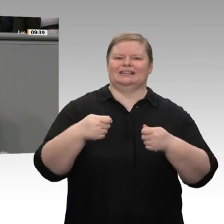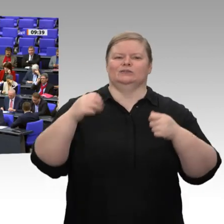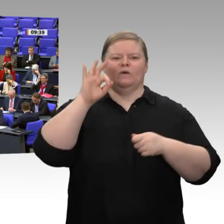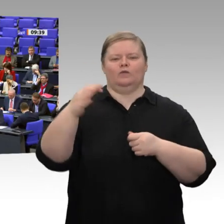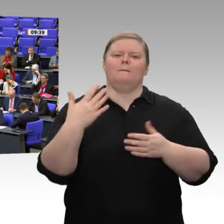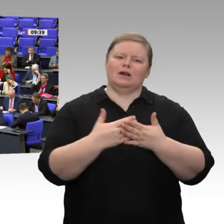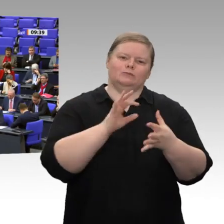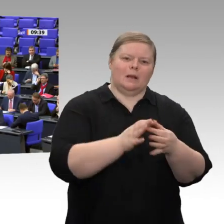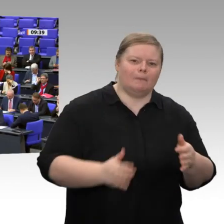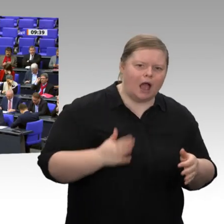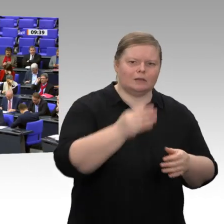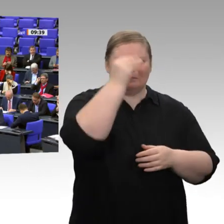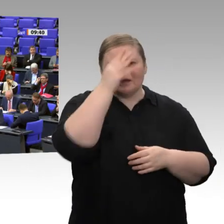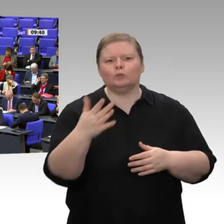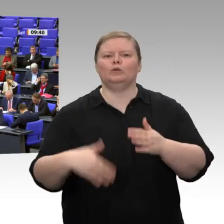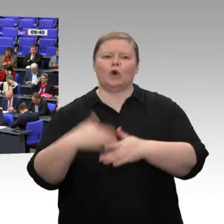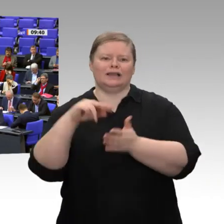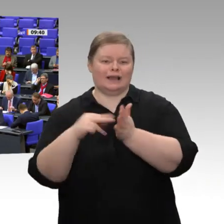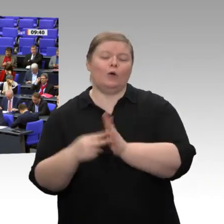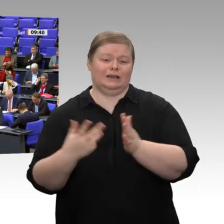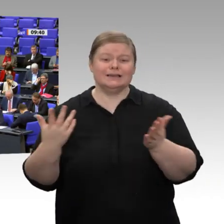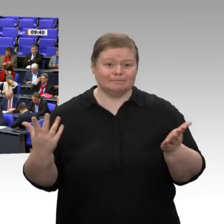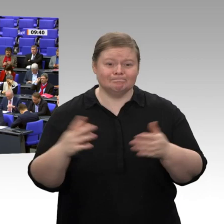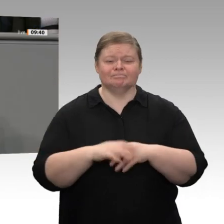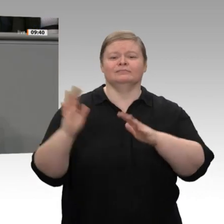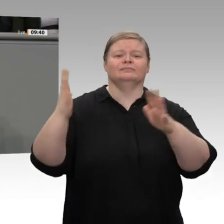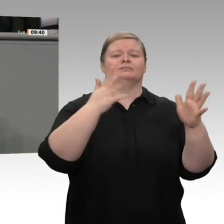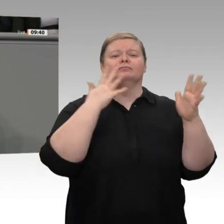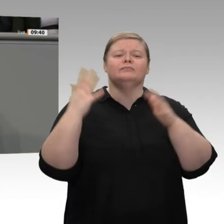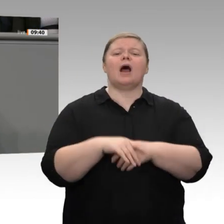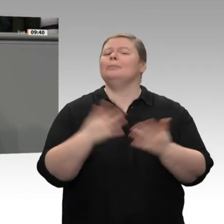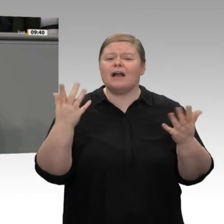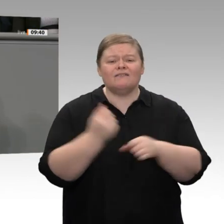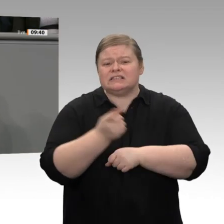anstatt eine Investitionsoffensive zu starten, starten Sie eine Initiative zur Steuerentlastung